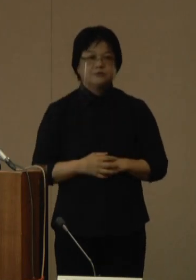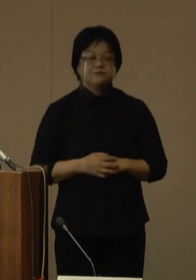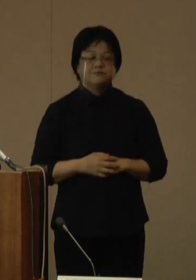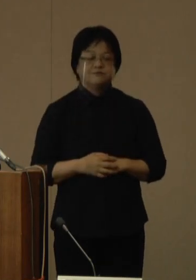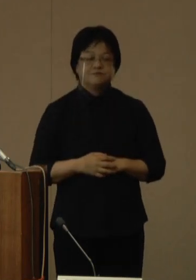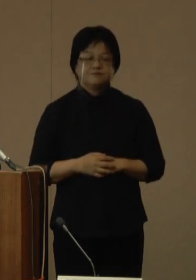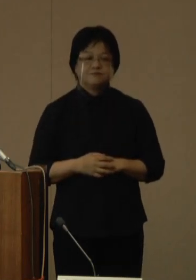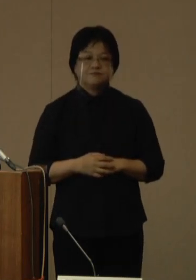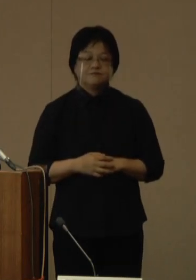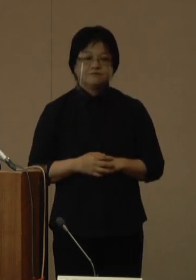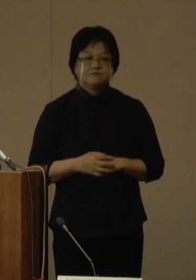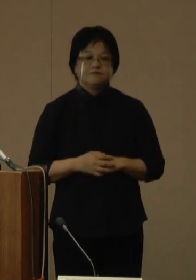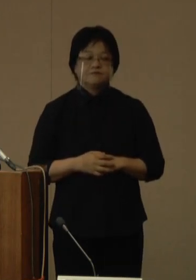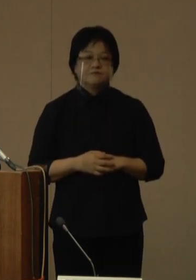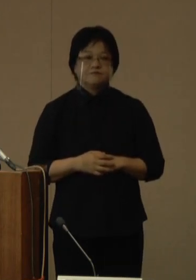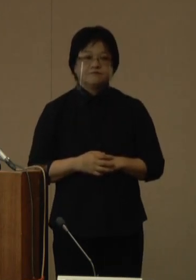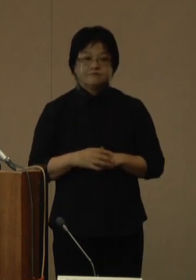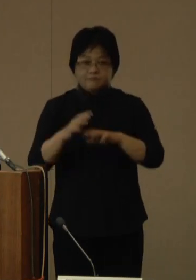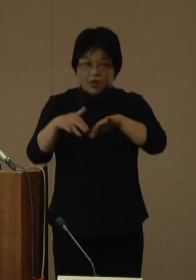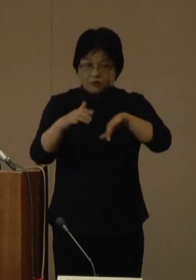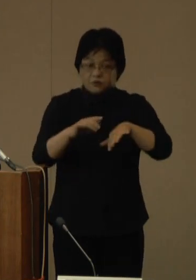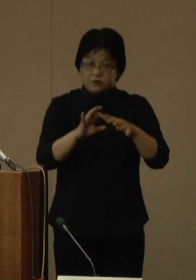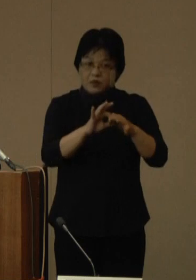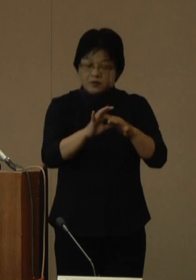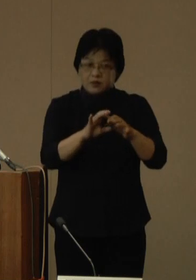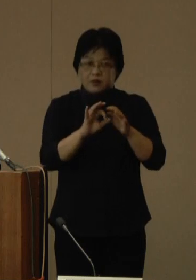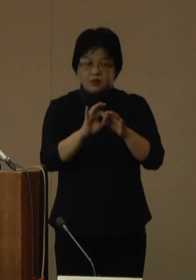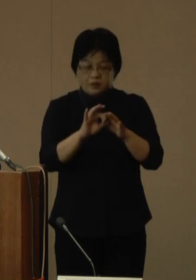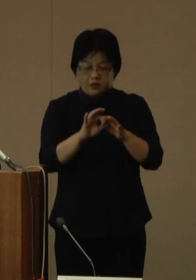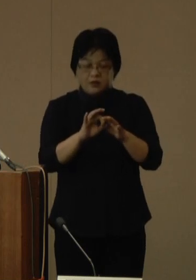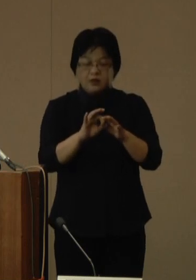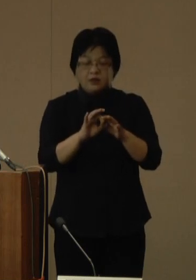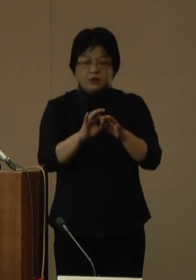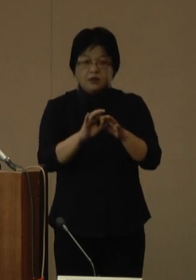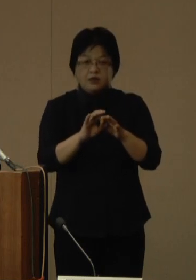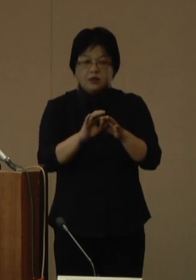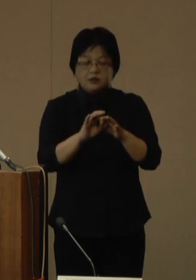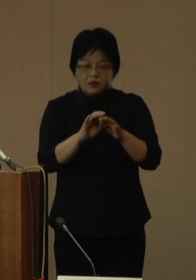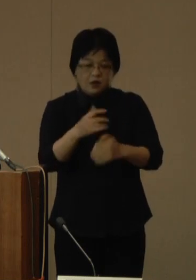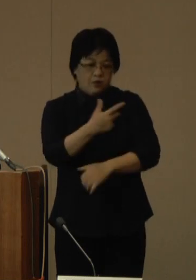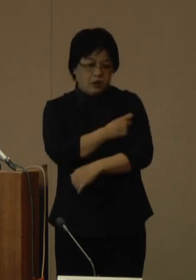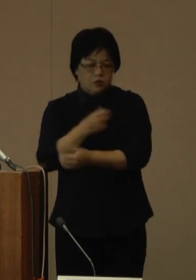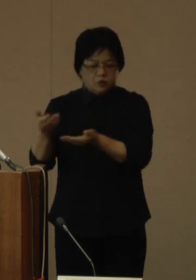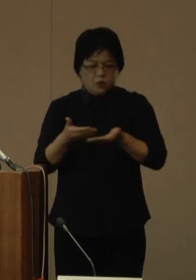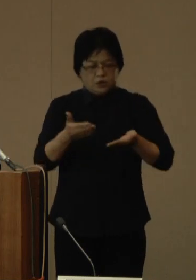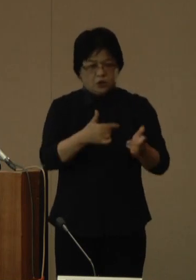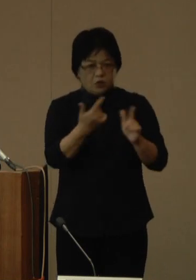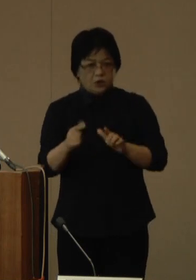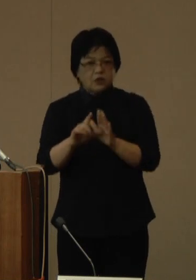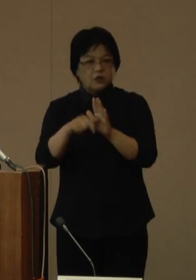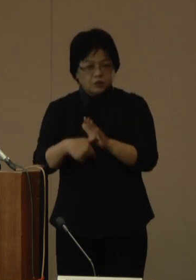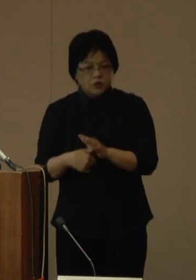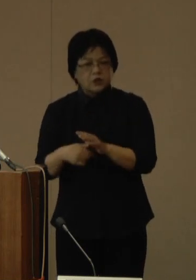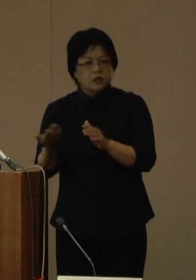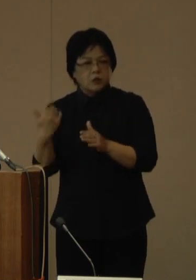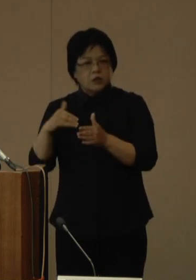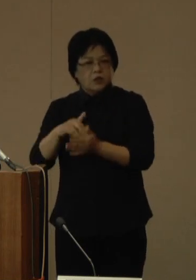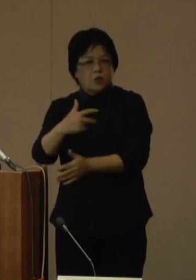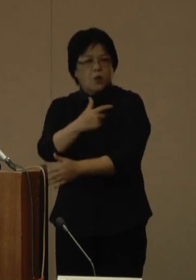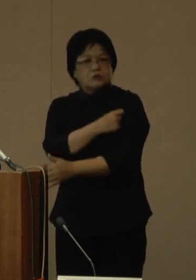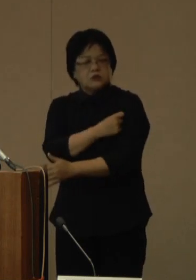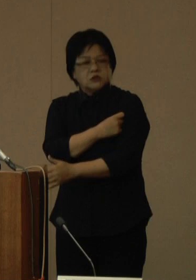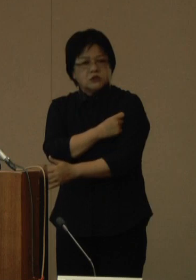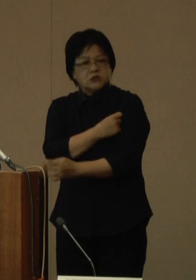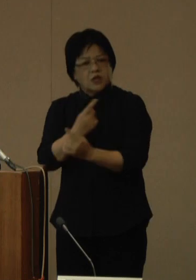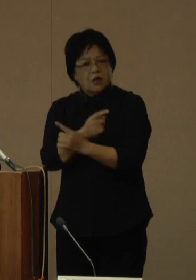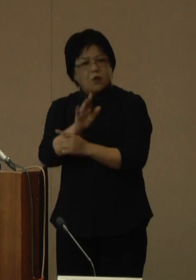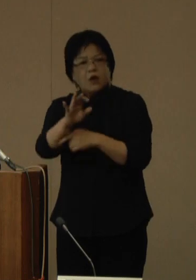なお、台風などの影響によってオミクロン株対応ワクチンの納品が遅れ、従来株ワクチンによる接種となるなどの変更点がある場合については、